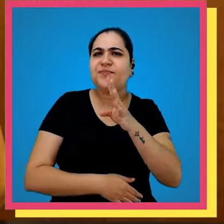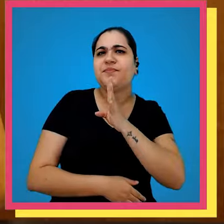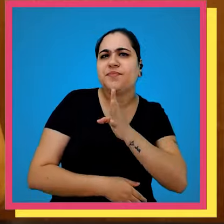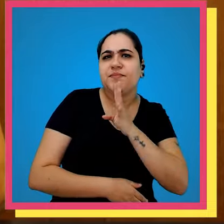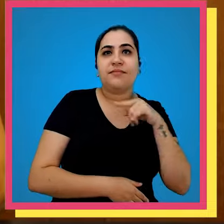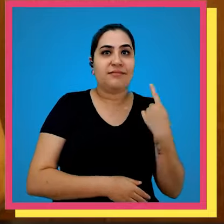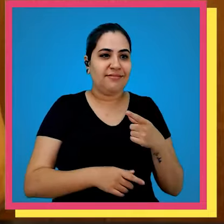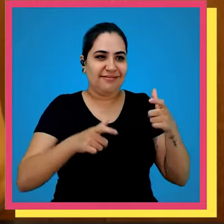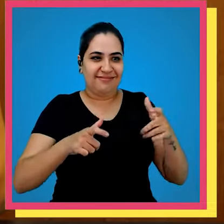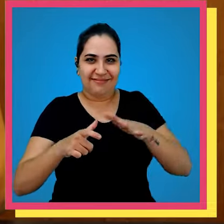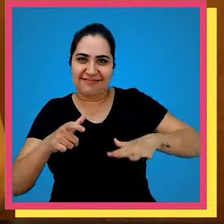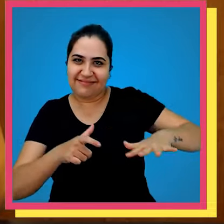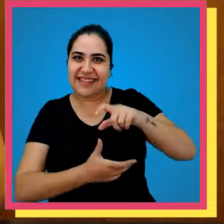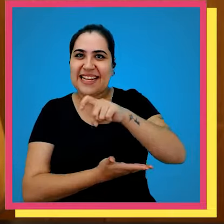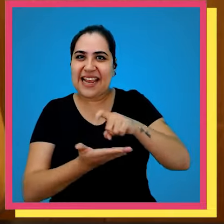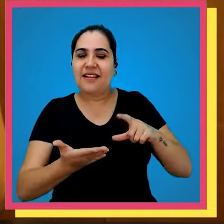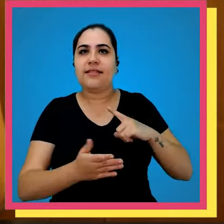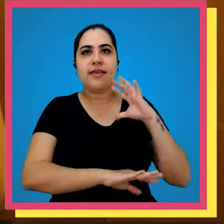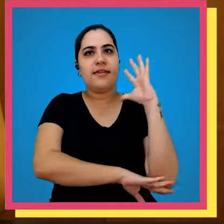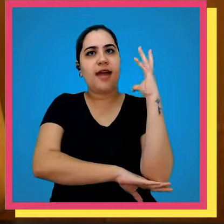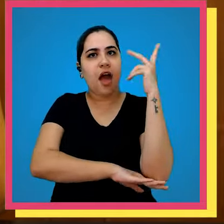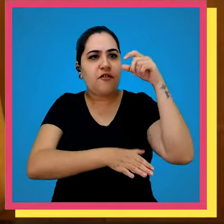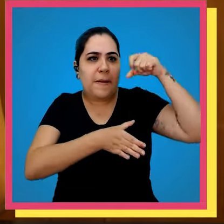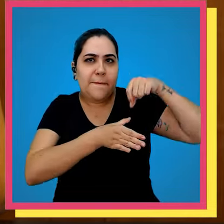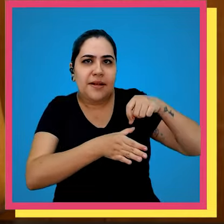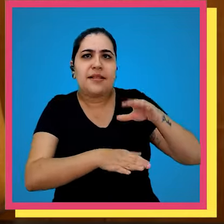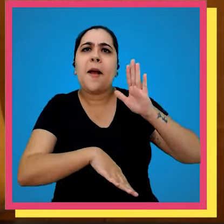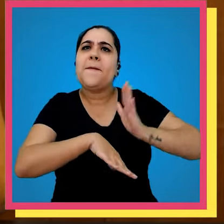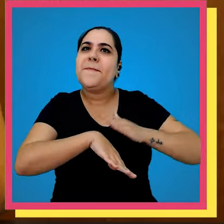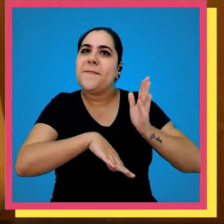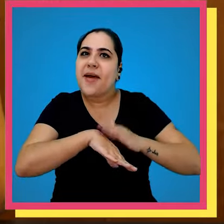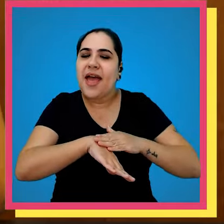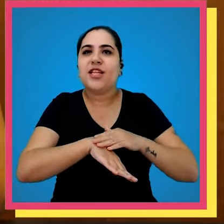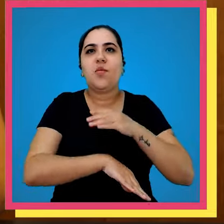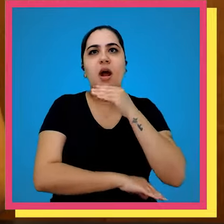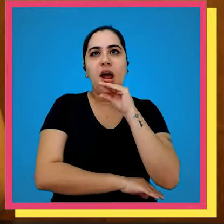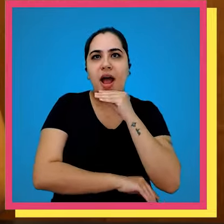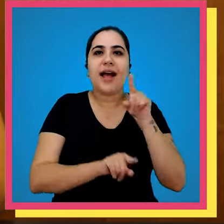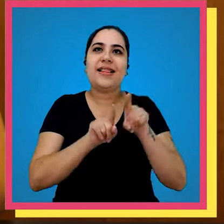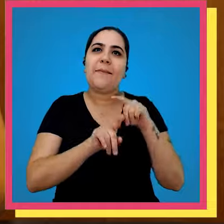você sabia que em nosso Parque gráfico nós temos árvores plantadas por Carlos Drummond de Andrade